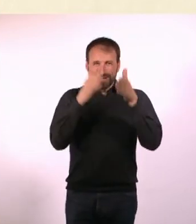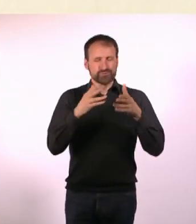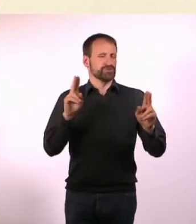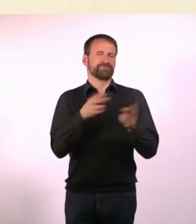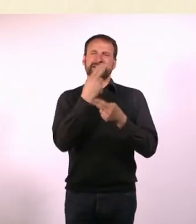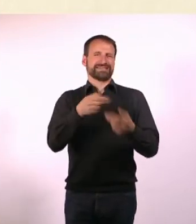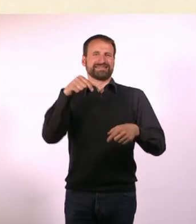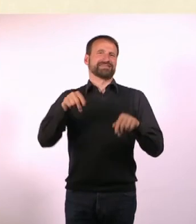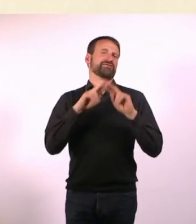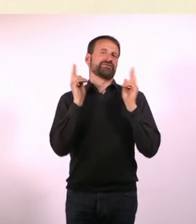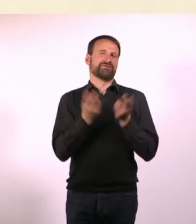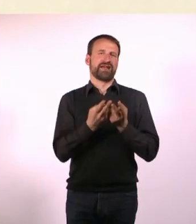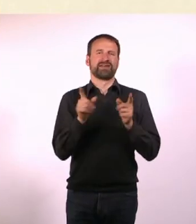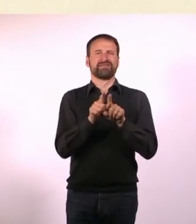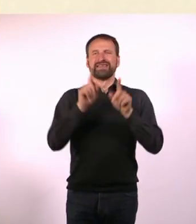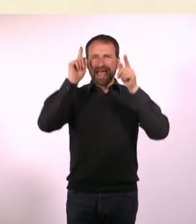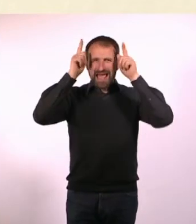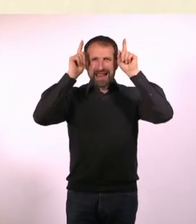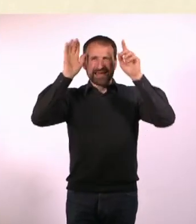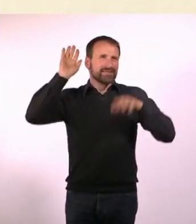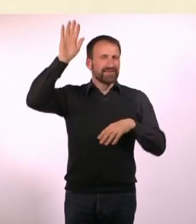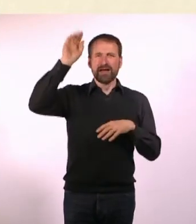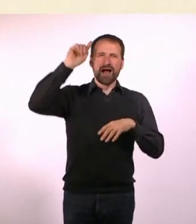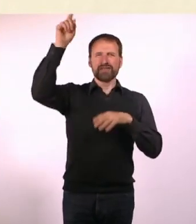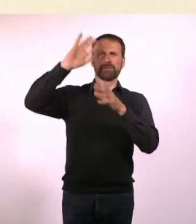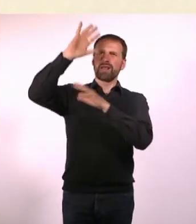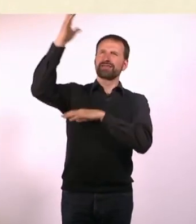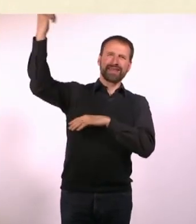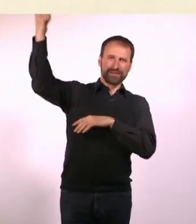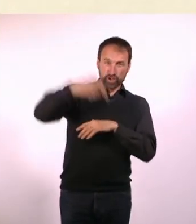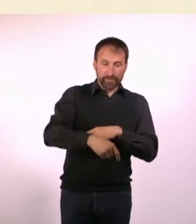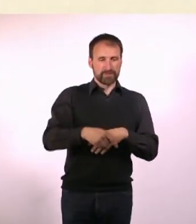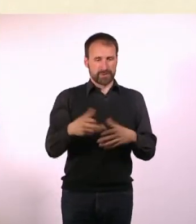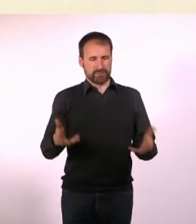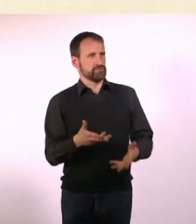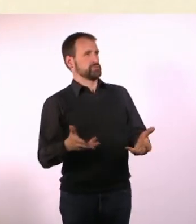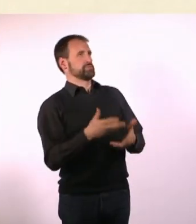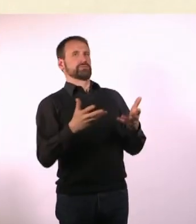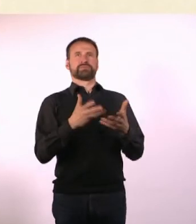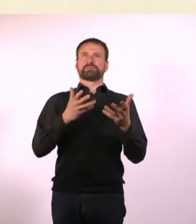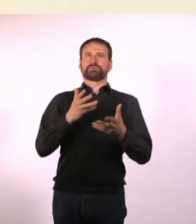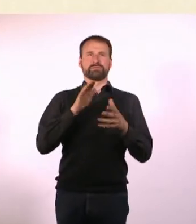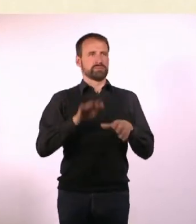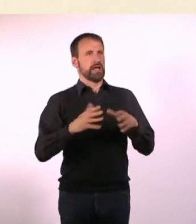Das Alien muss damit klarkommen, dass es hier heller und lauter ist, als auf seinem Planeten.